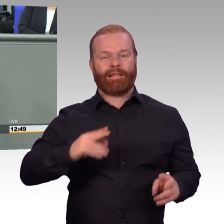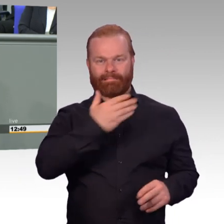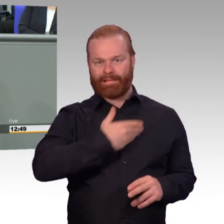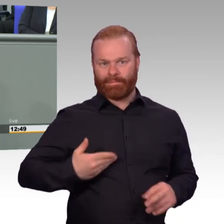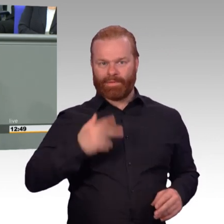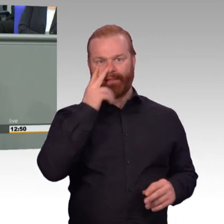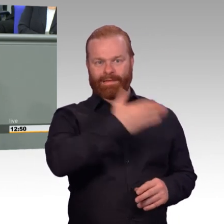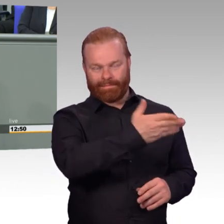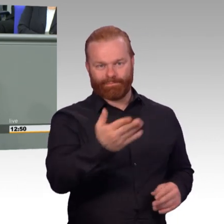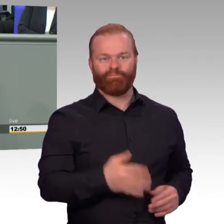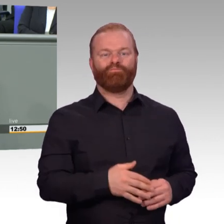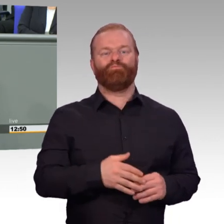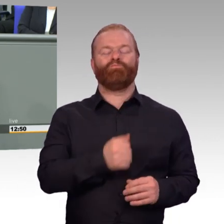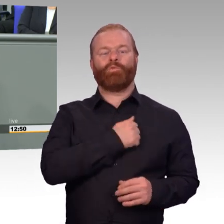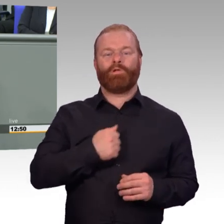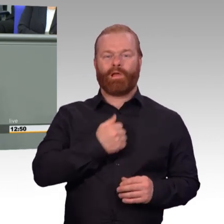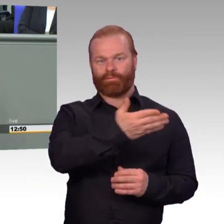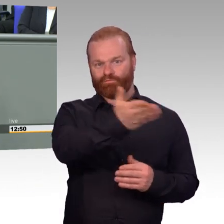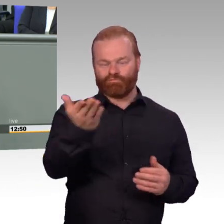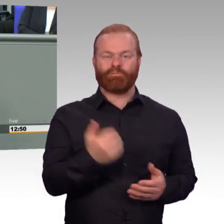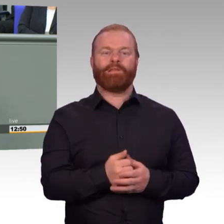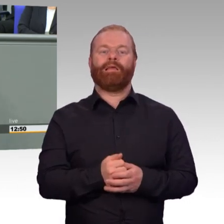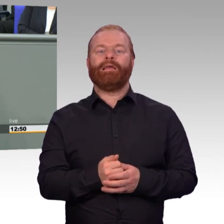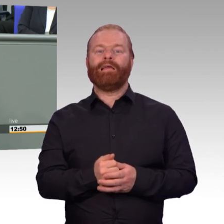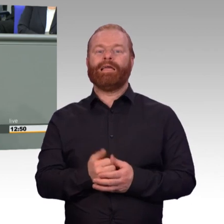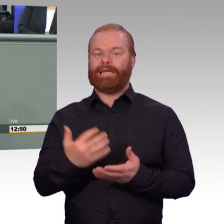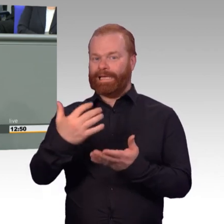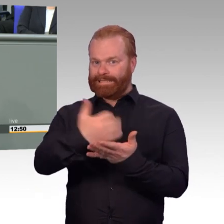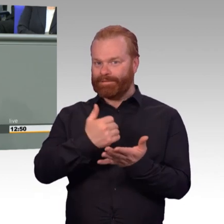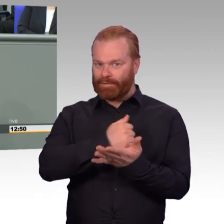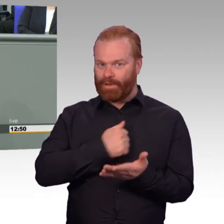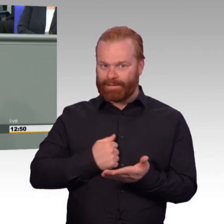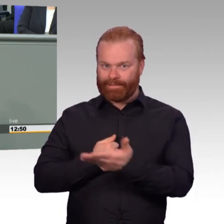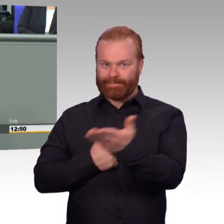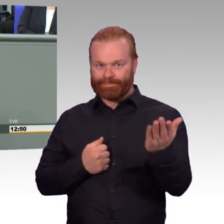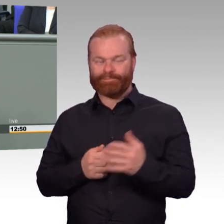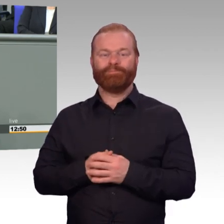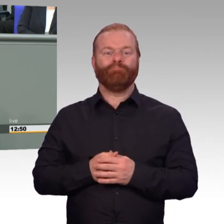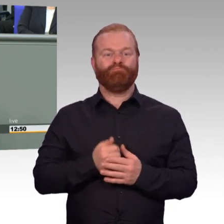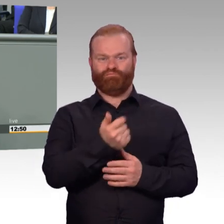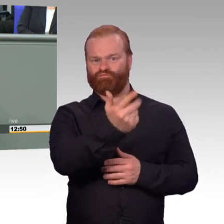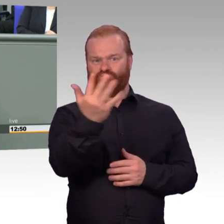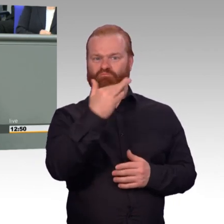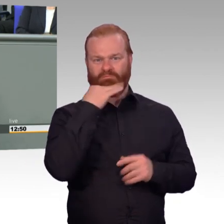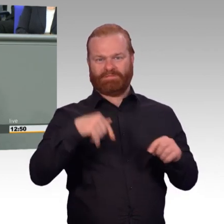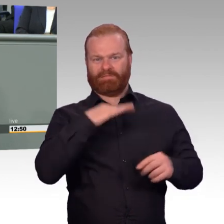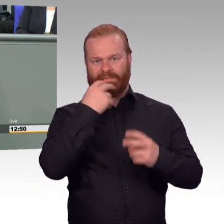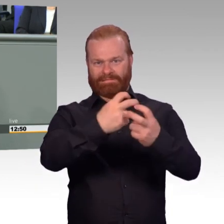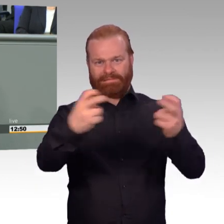Heute ist ein guter Tag für die Bundeswehr und für die Reserve. Der Schutz der äußeren Sicherheit unseres Landes ist eine,